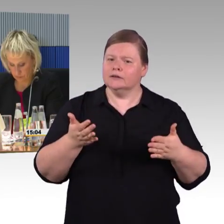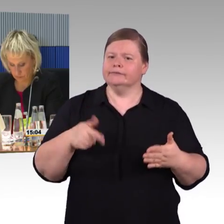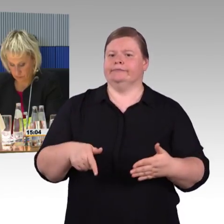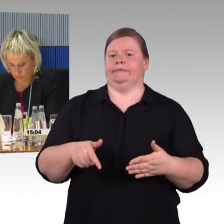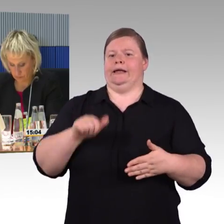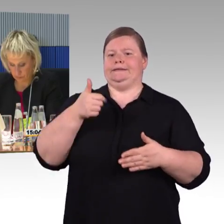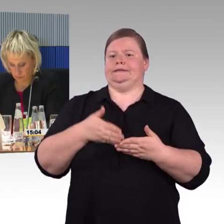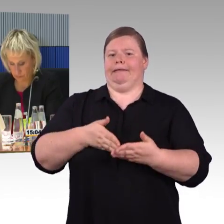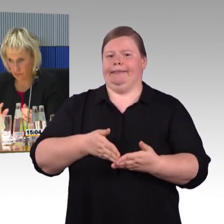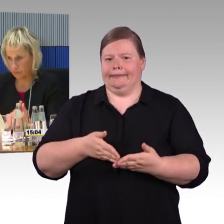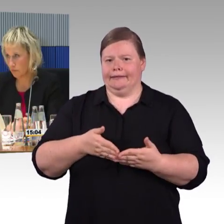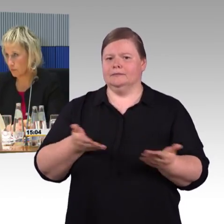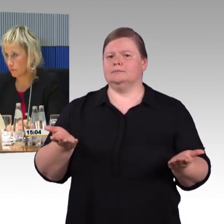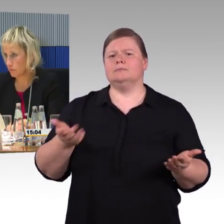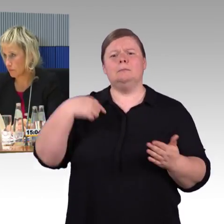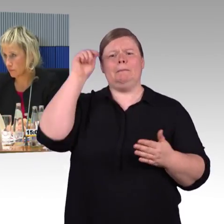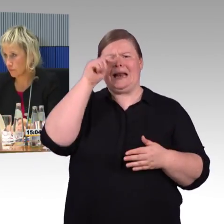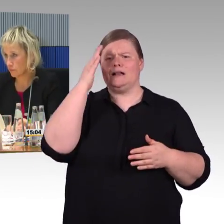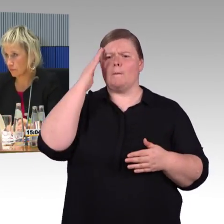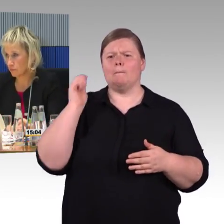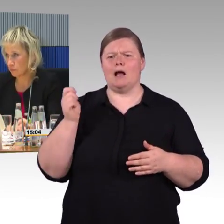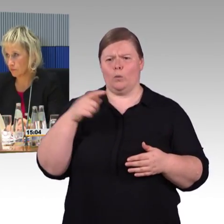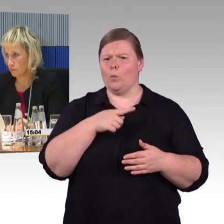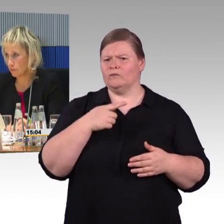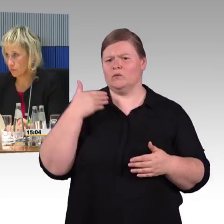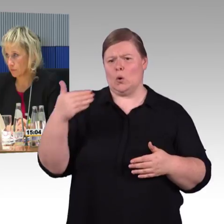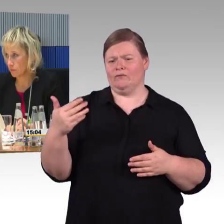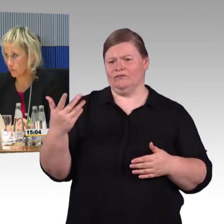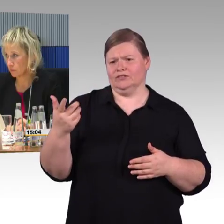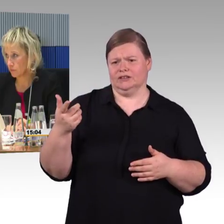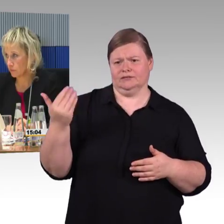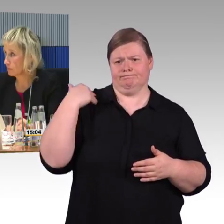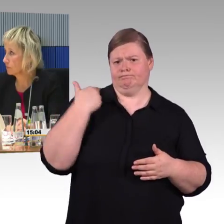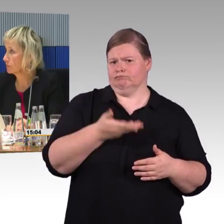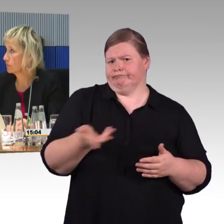aufgetragen, seinen Touristen zuliebe, damit die den Weg von der Bahn zum Bus finden.